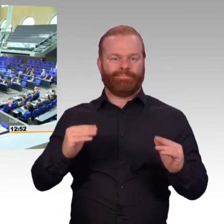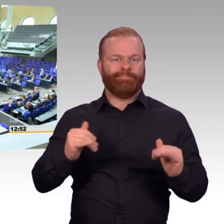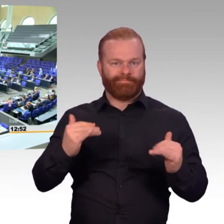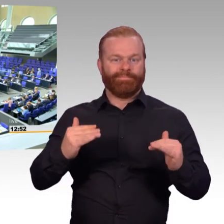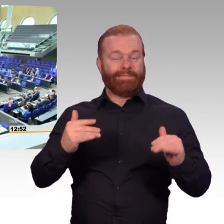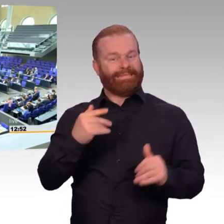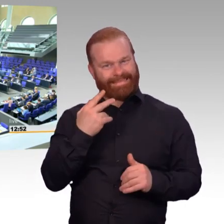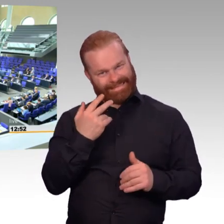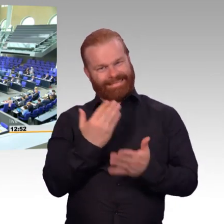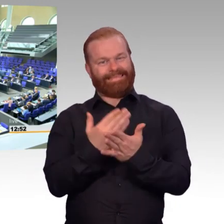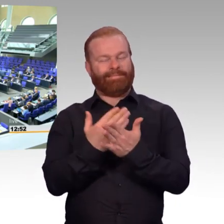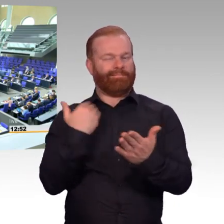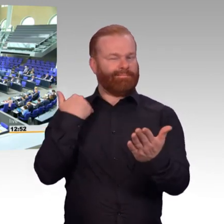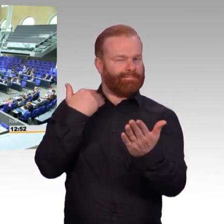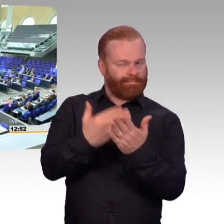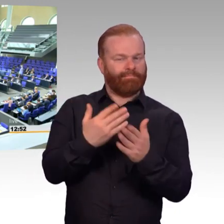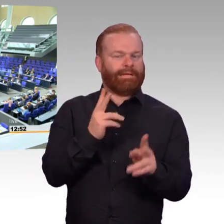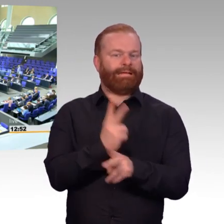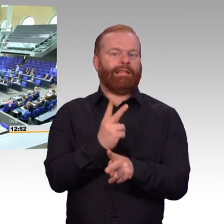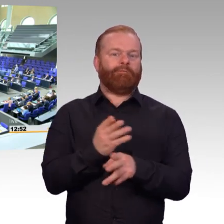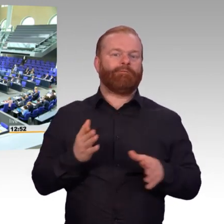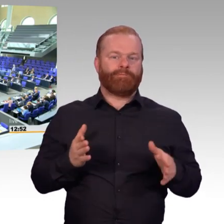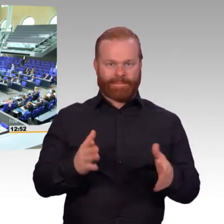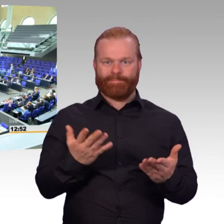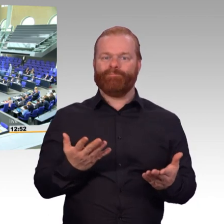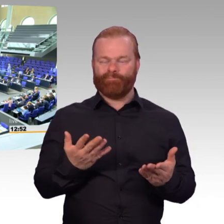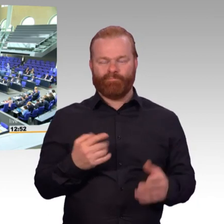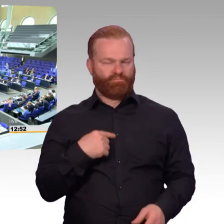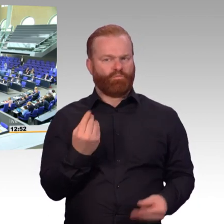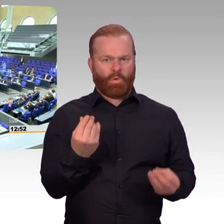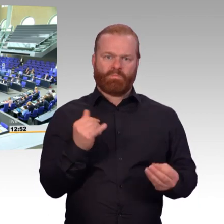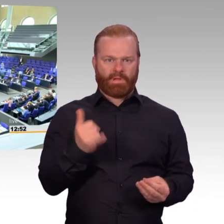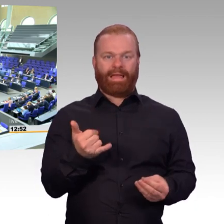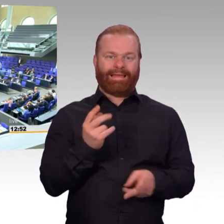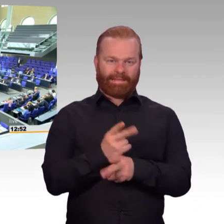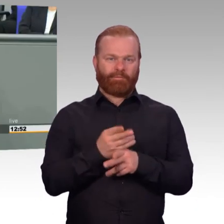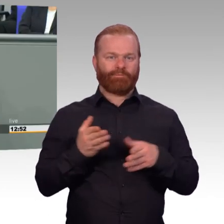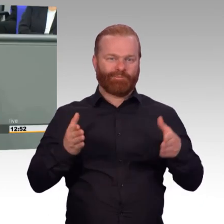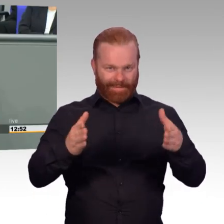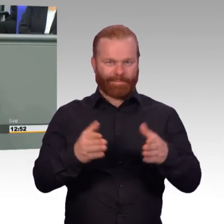Die wichtigsten Punkte für die aktiven Soldatinnen und Soldaten sind in der Debatte bereits ausführlich erwähnt worden.